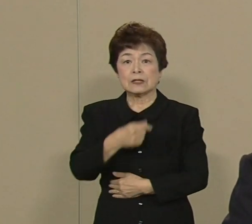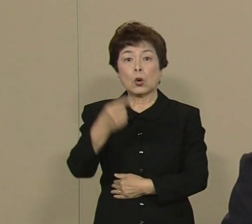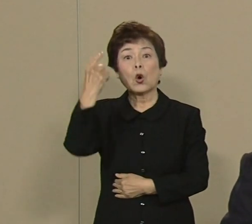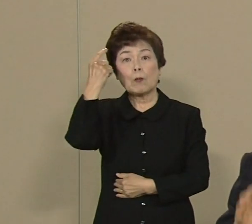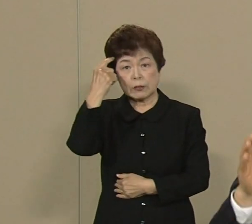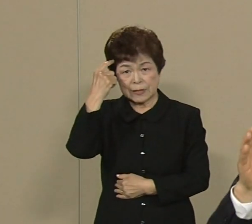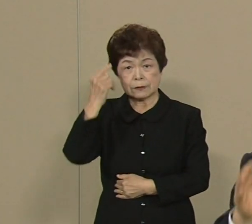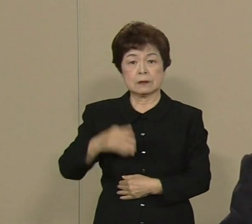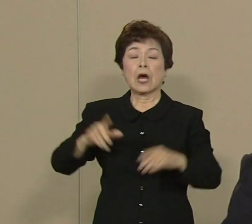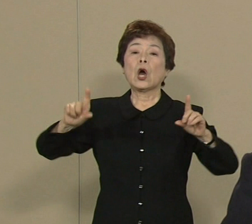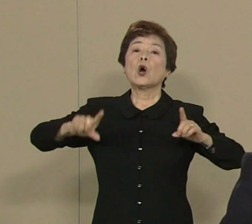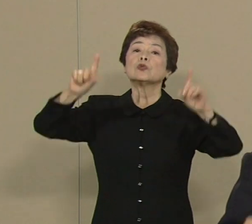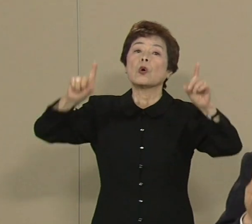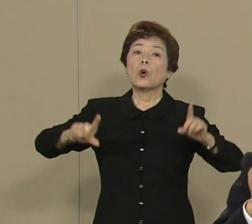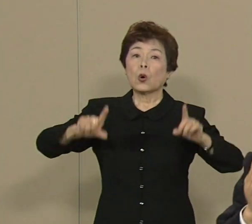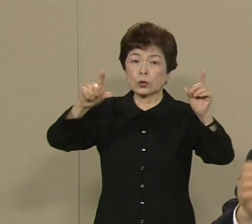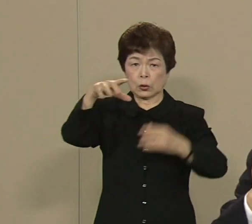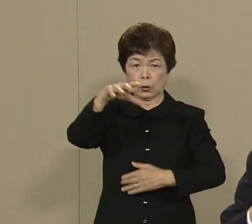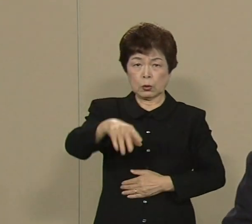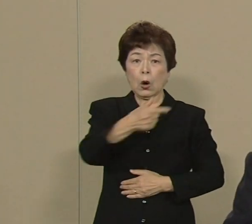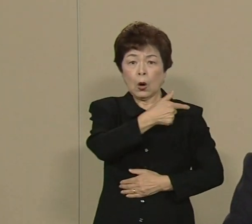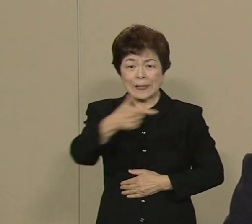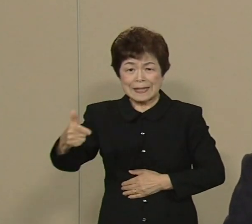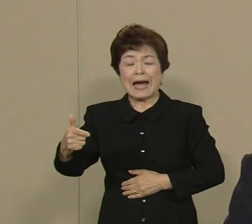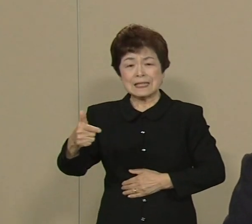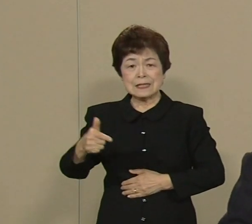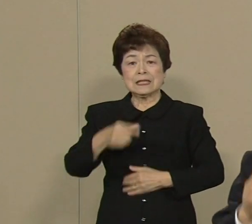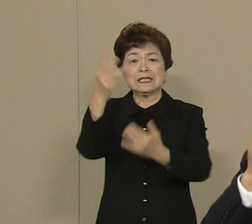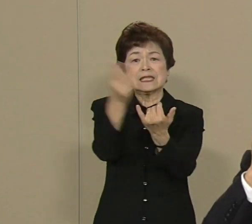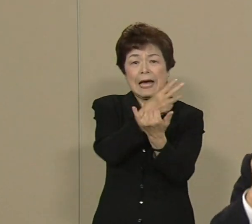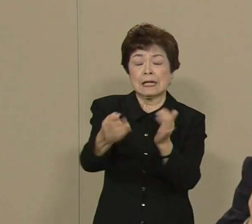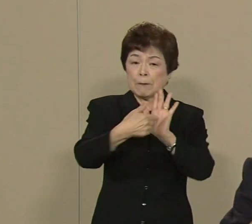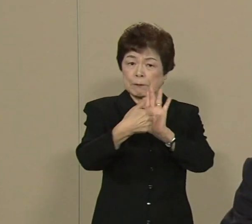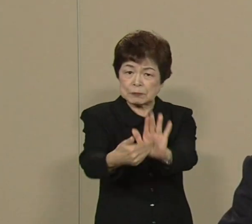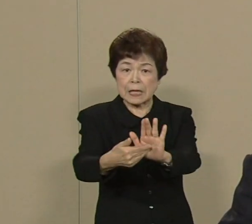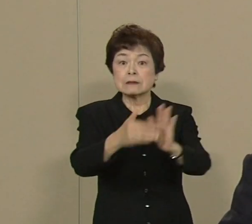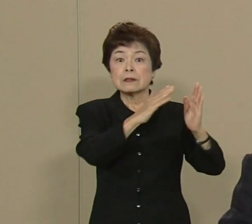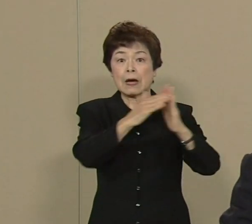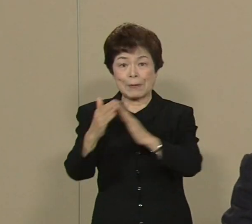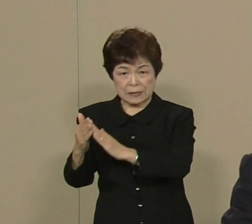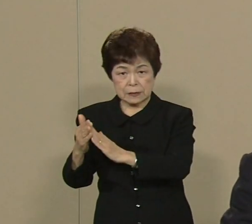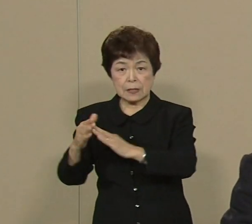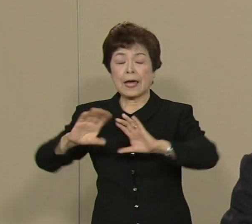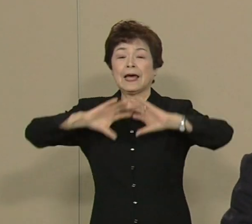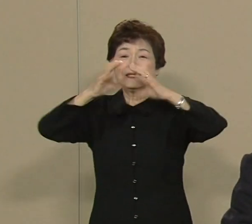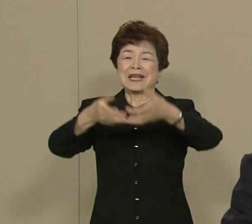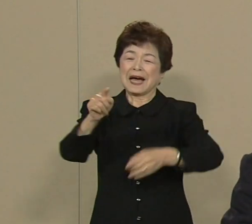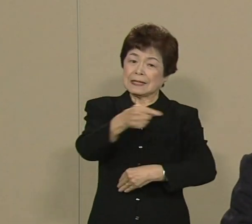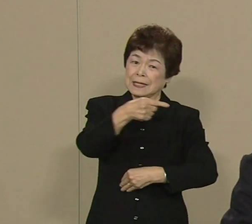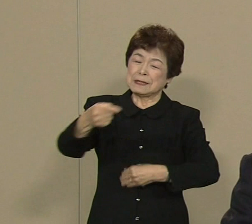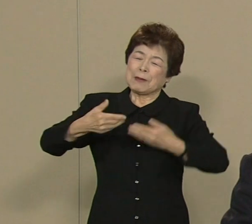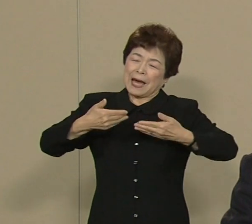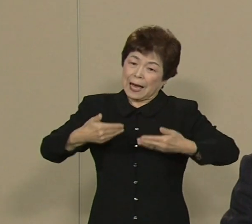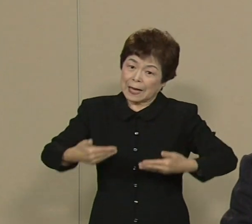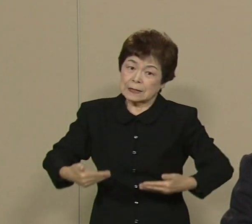東京を大災害に打ち勝つ町 世界一安心安全な 都市にするために